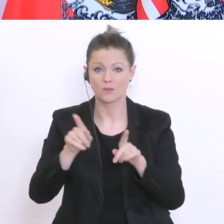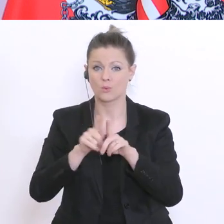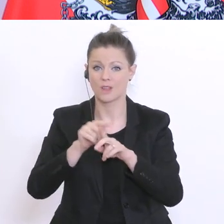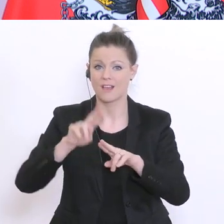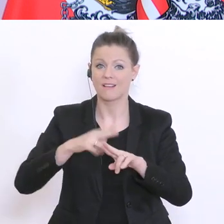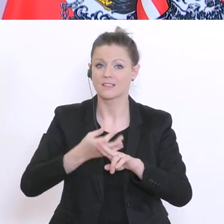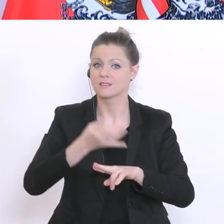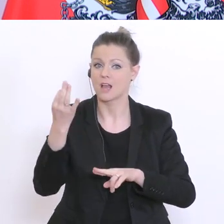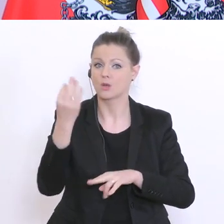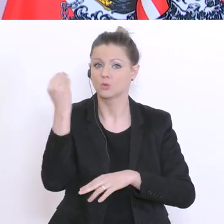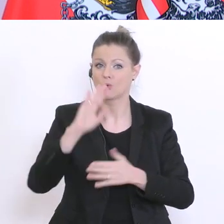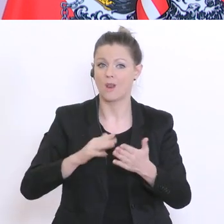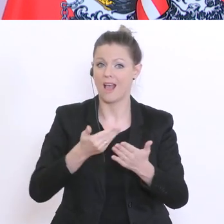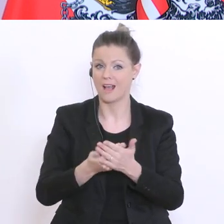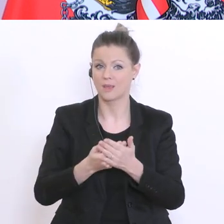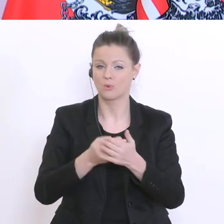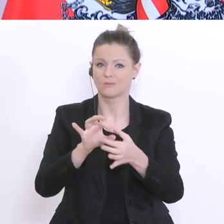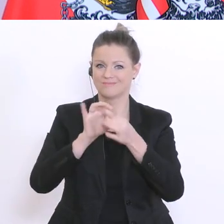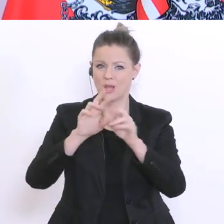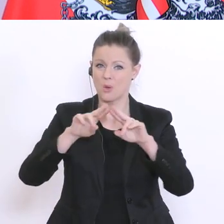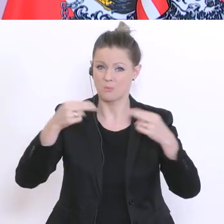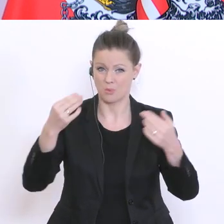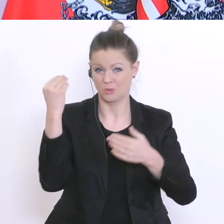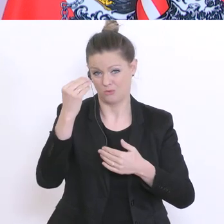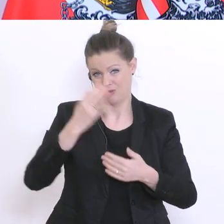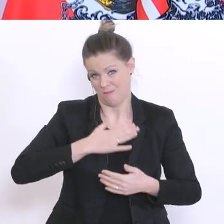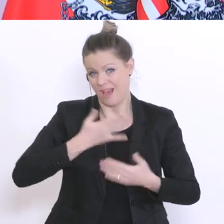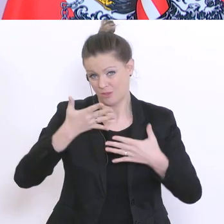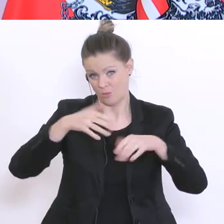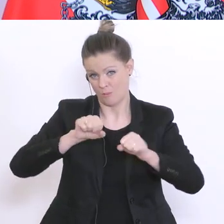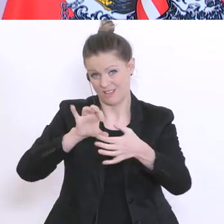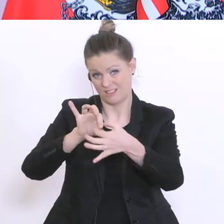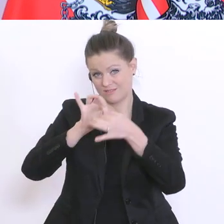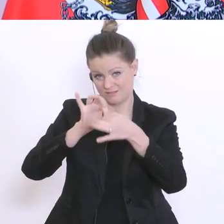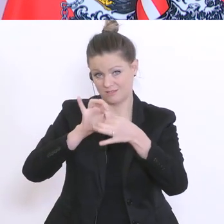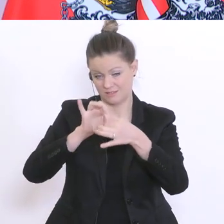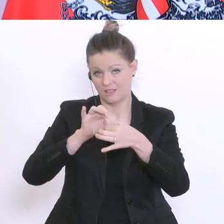an Bundesschulen - und nur dort habe ich die Kompetenz auch dies zu sagen – einheben. Wer